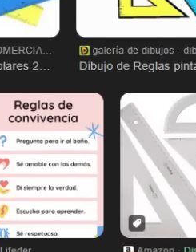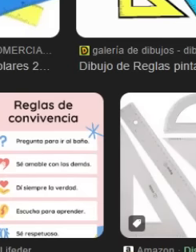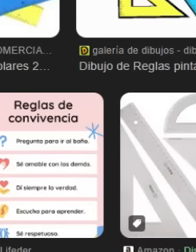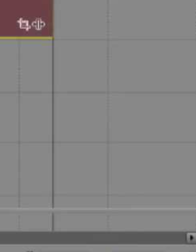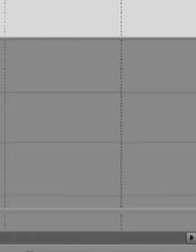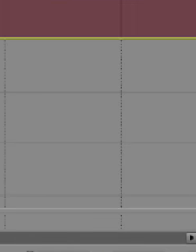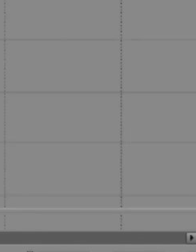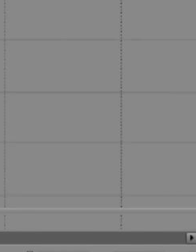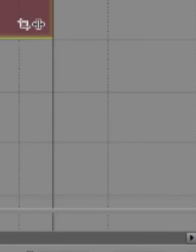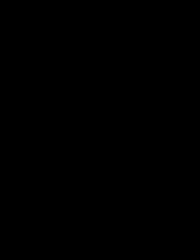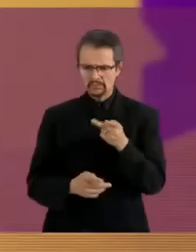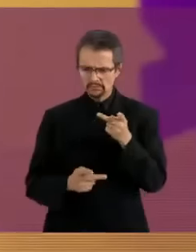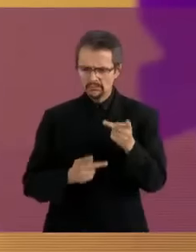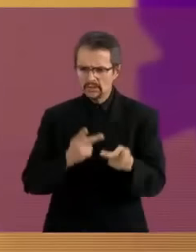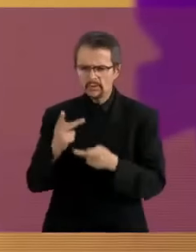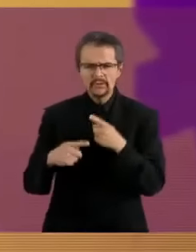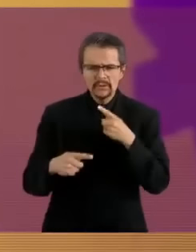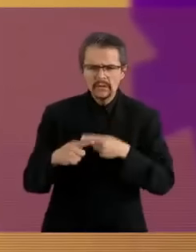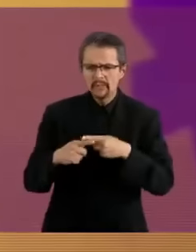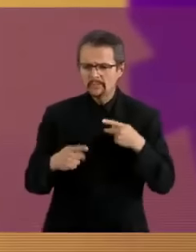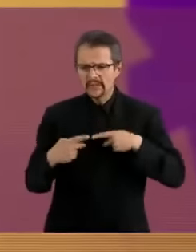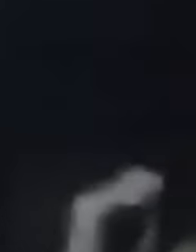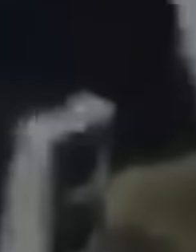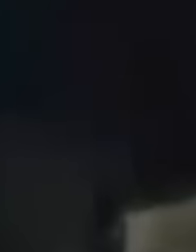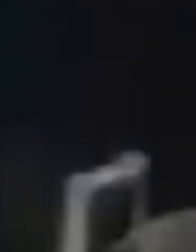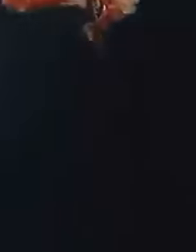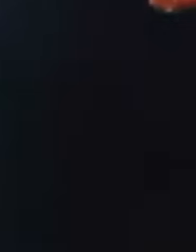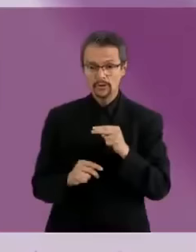osi Empezamos con la zona norte